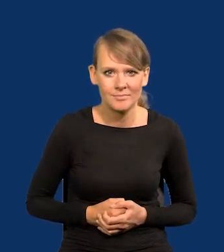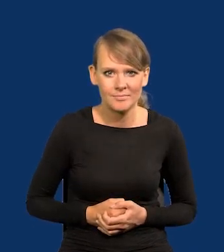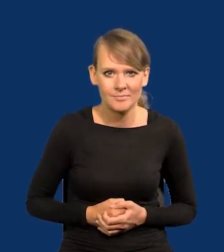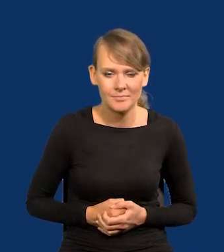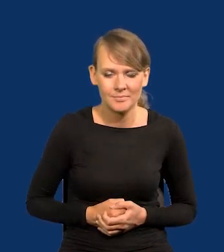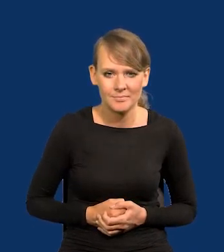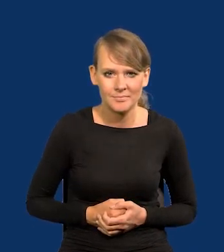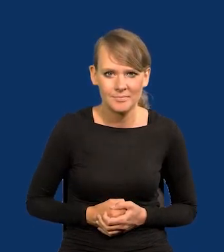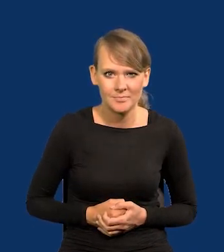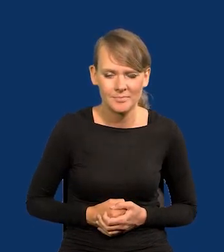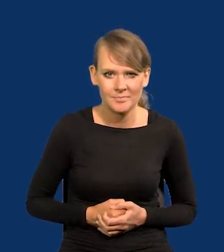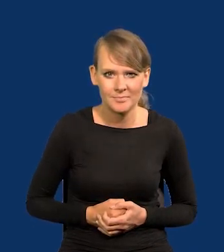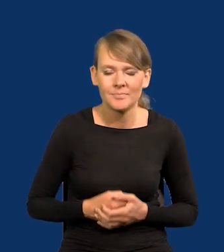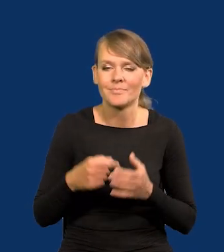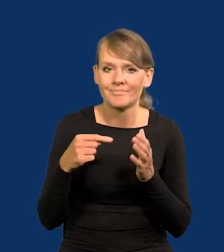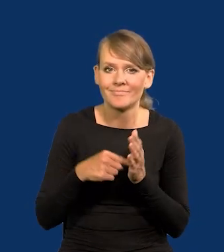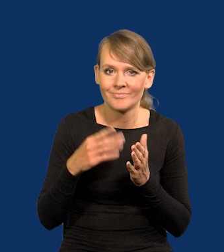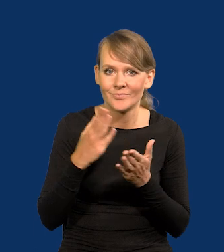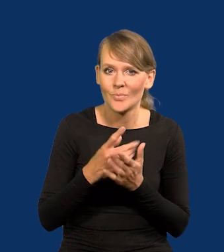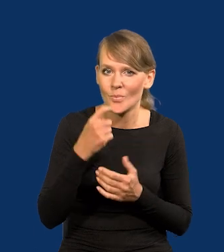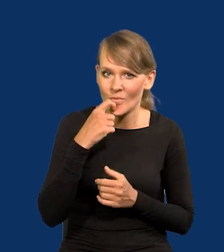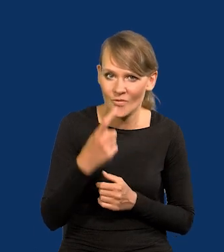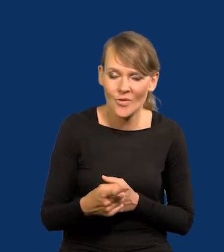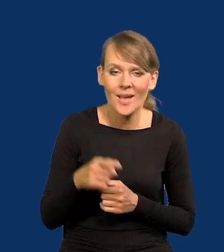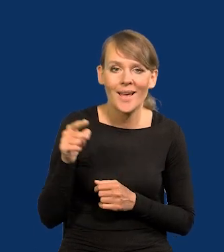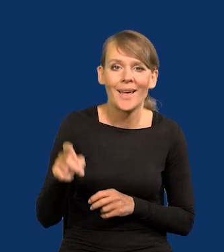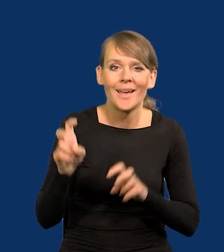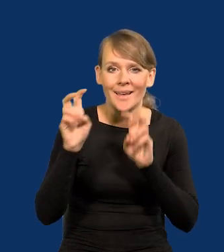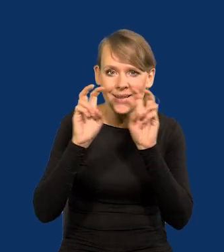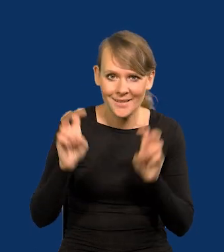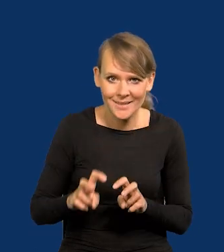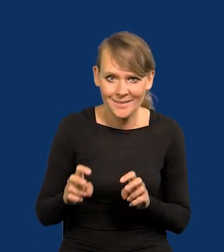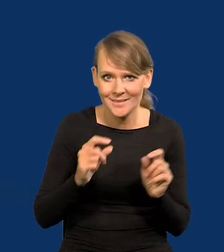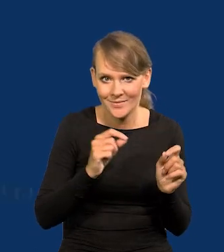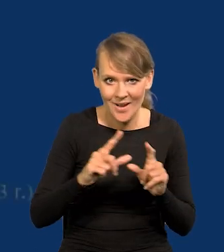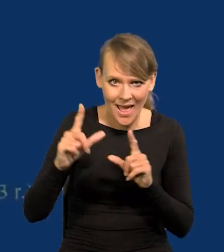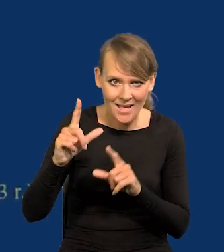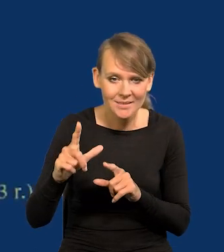Jak powiedziałem, one w tym kryzysie inflacyjnym spadły.